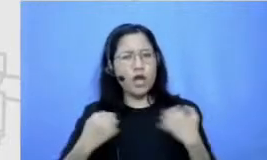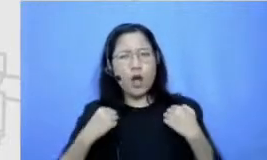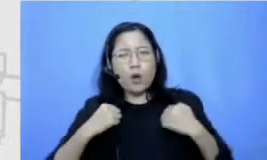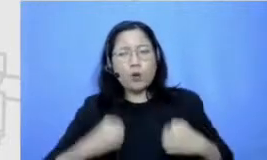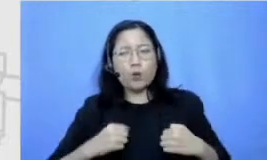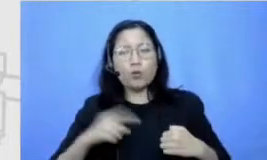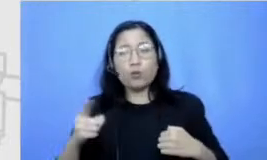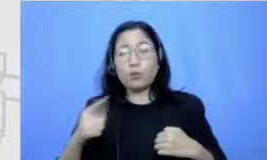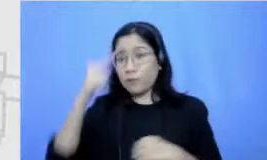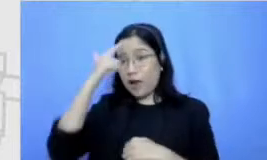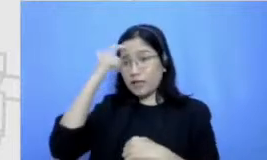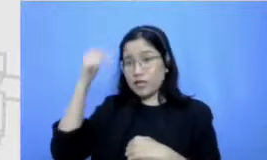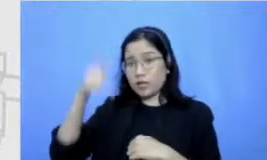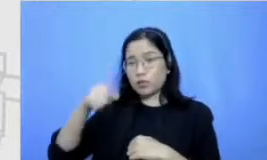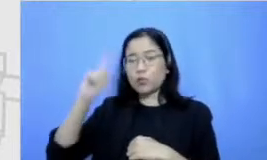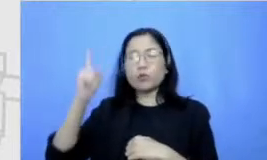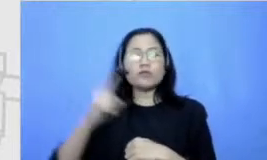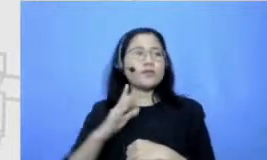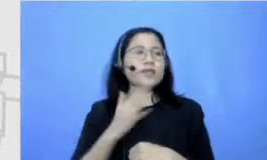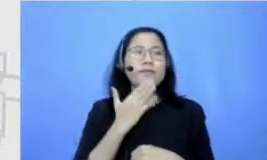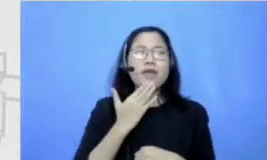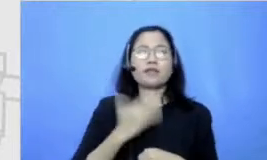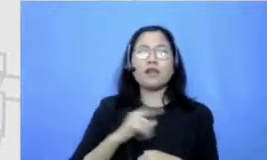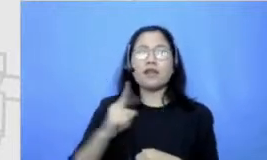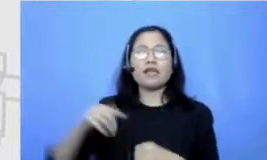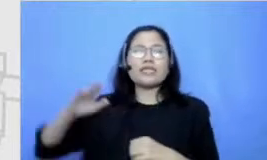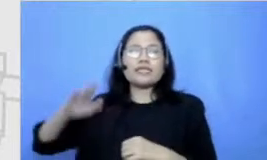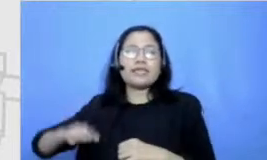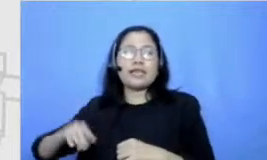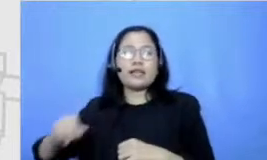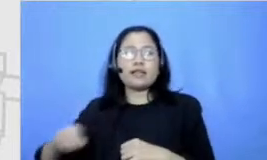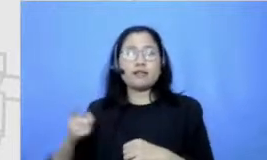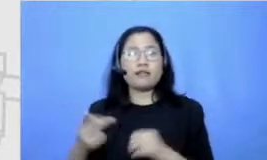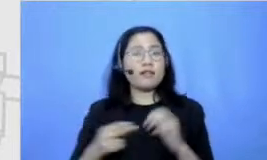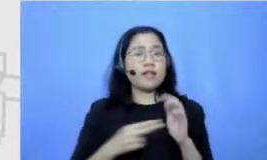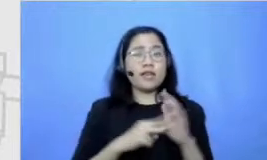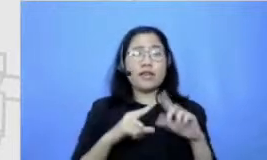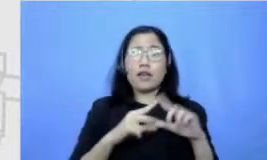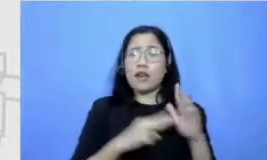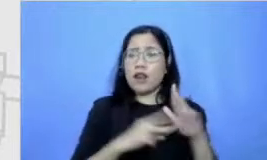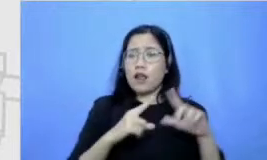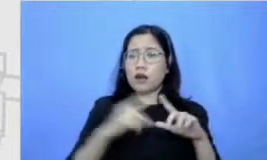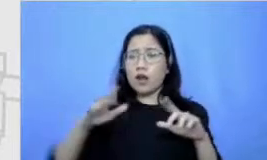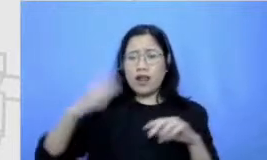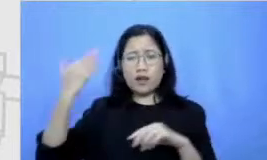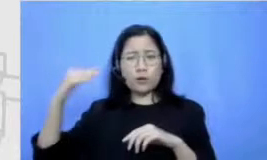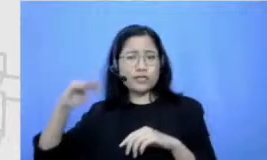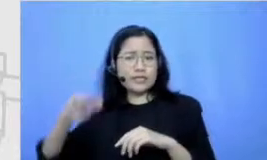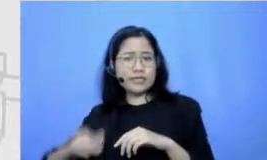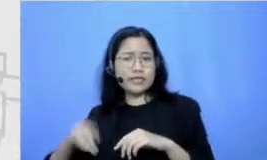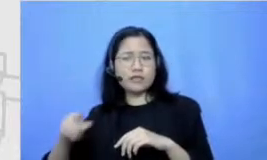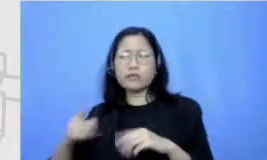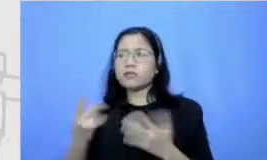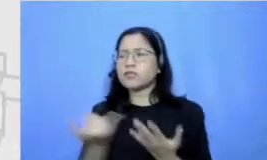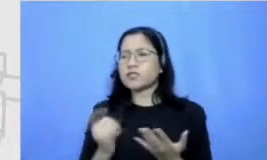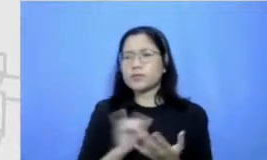gitu ya nana sendiri ini sebenernya dari kecil itu tipe yang mana tipe lebih giat belajar atau